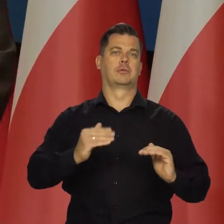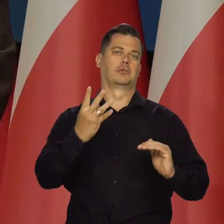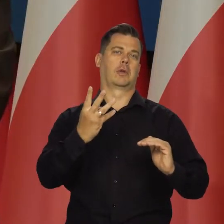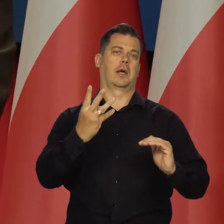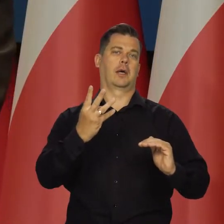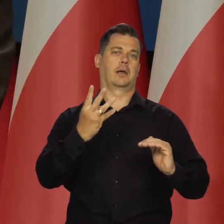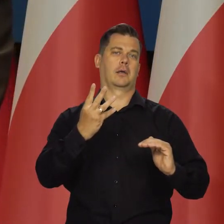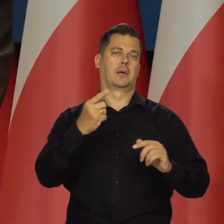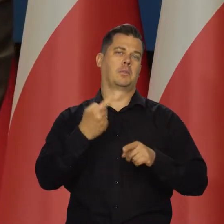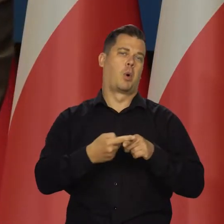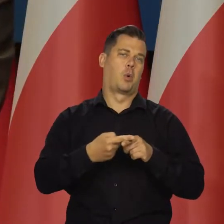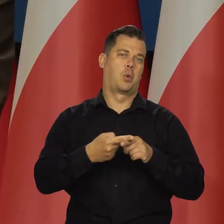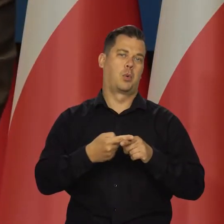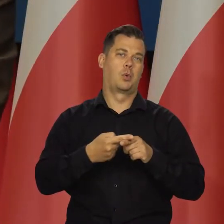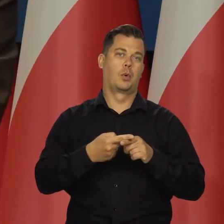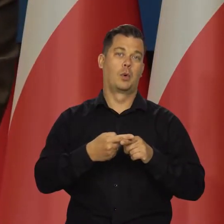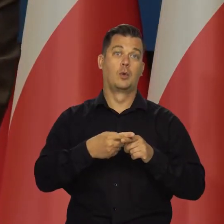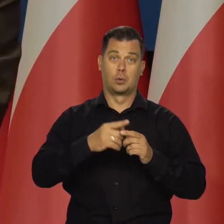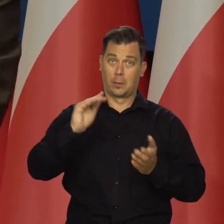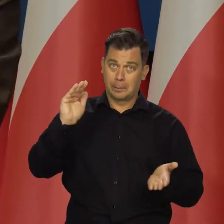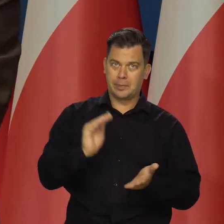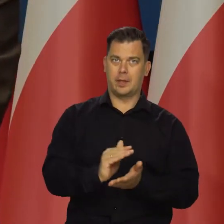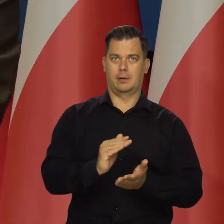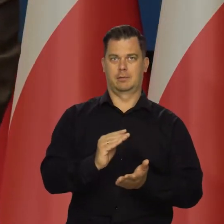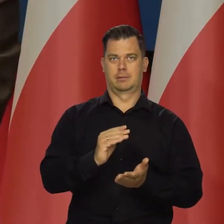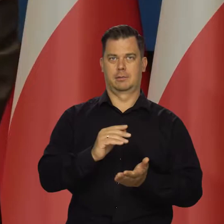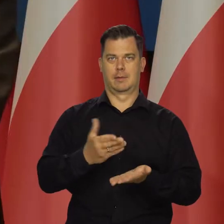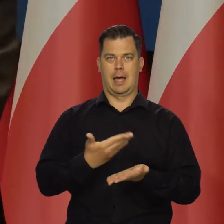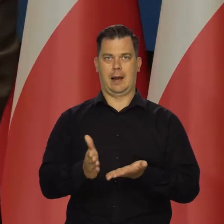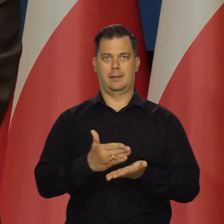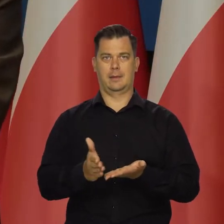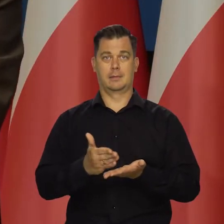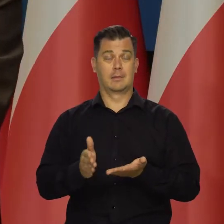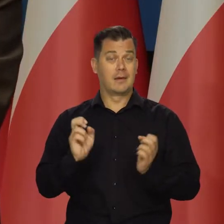i zejdziemy do jakiegoś poziomu 4.5. I mniejsze będą te spłaty.